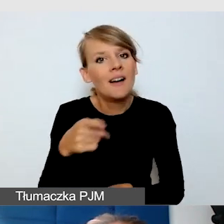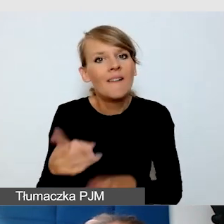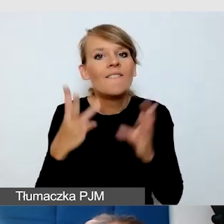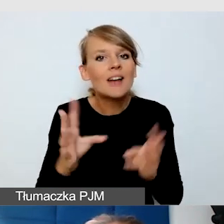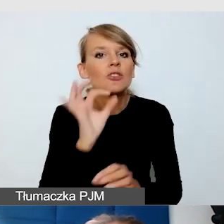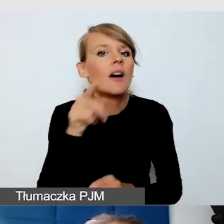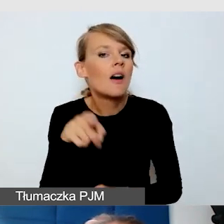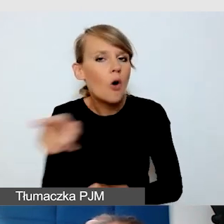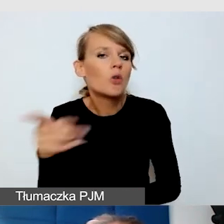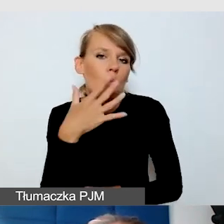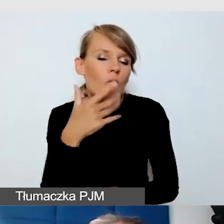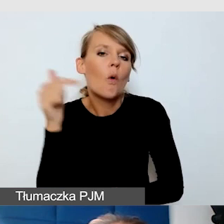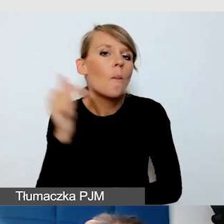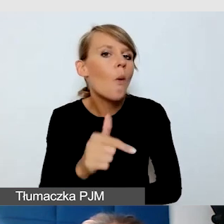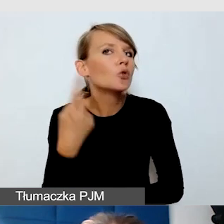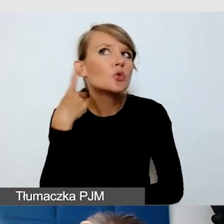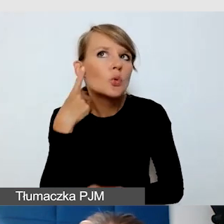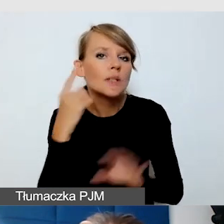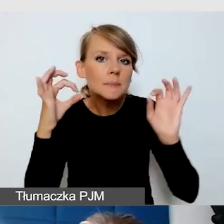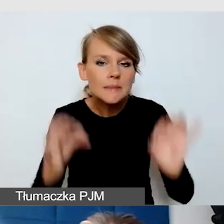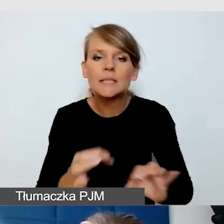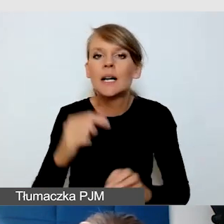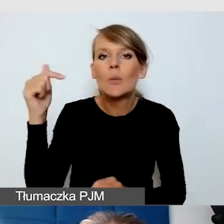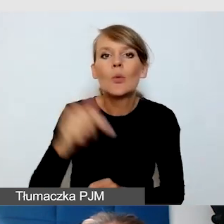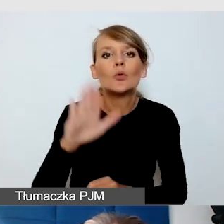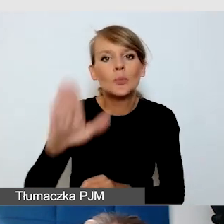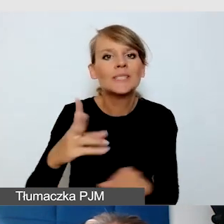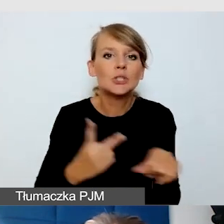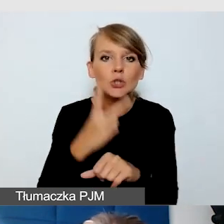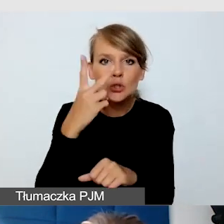powinni zawsze mieć dostęp do odpowiedniej wersji językowej,